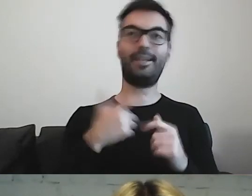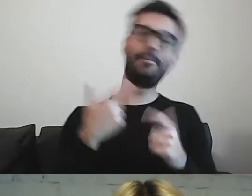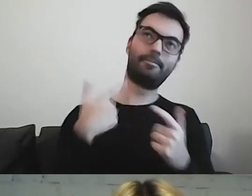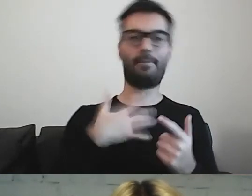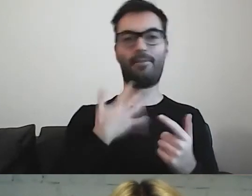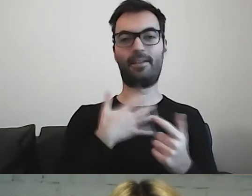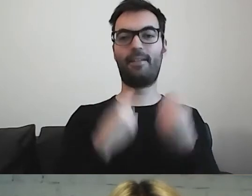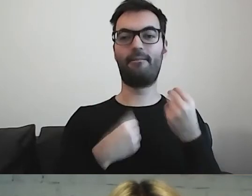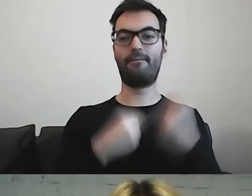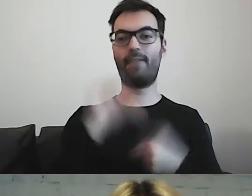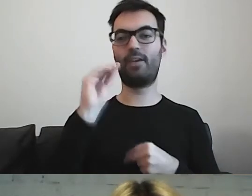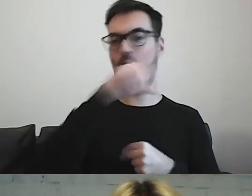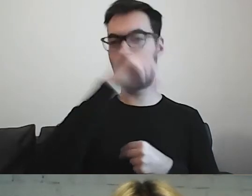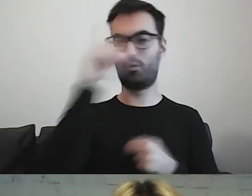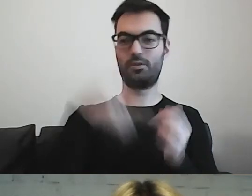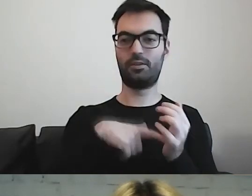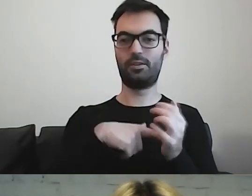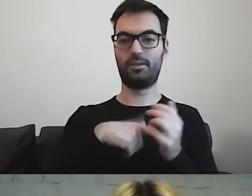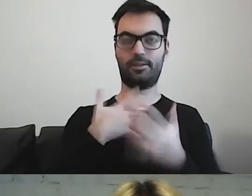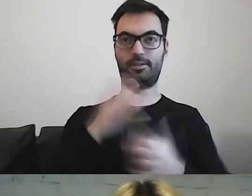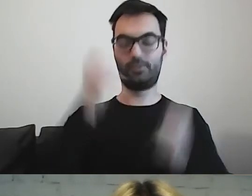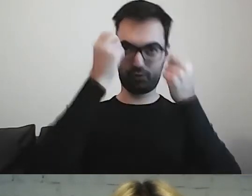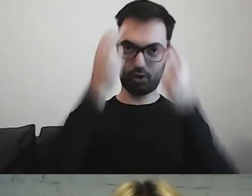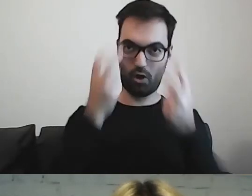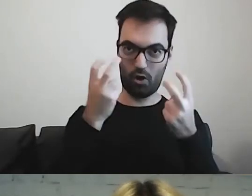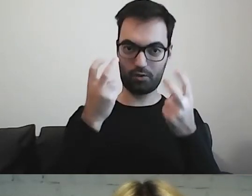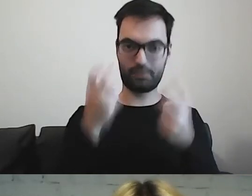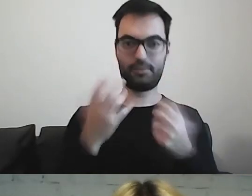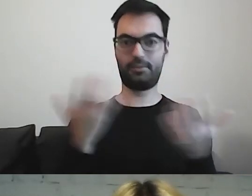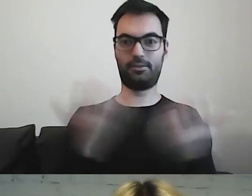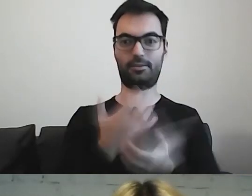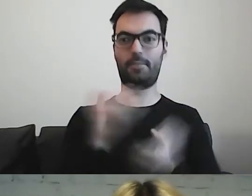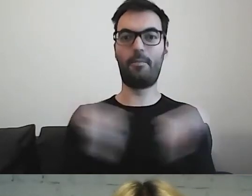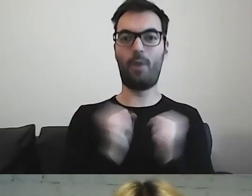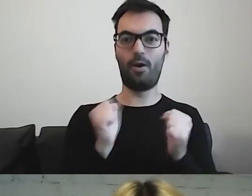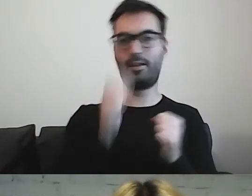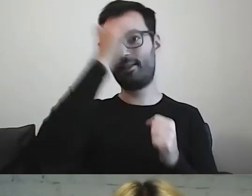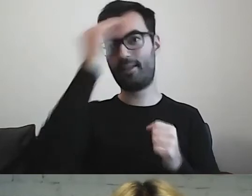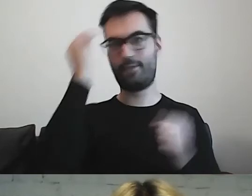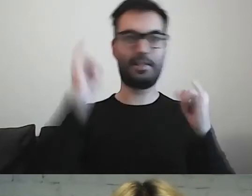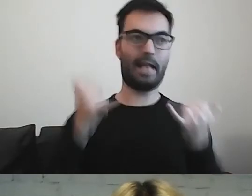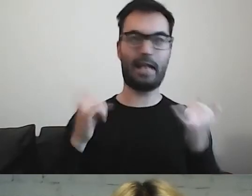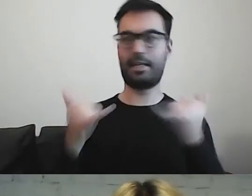że większość osób przeciera oczy ze zdumienia. Trochę się boi. Nie wie, jak sobie poradzić.